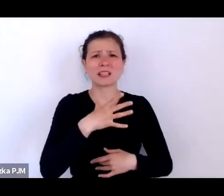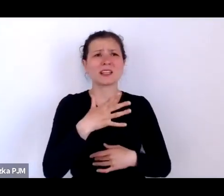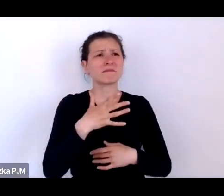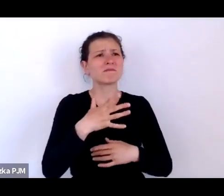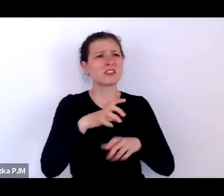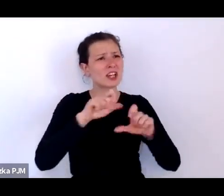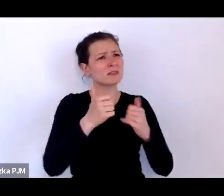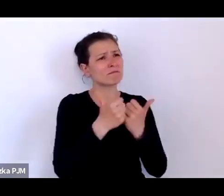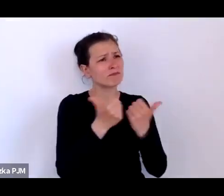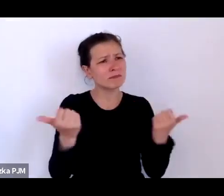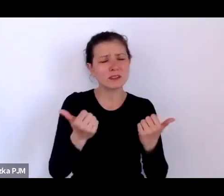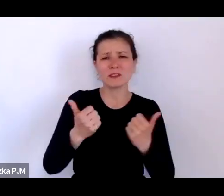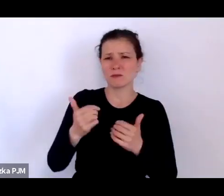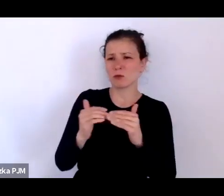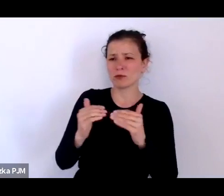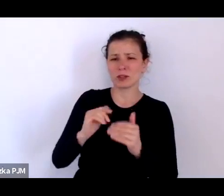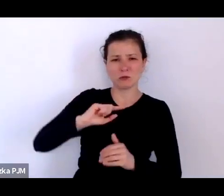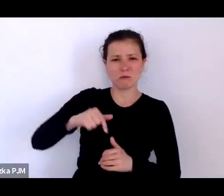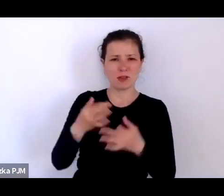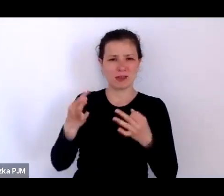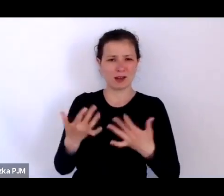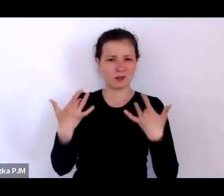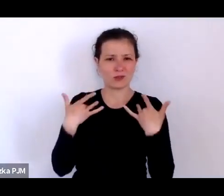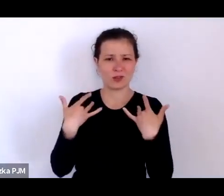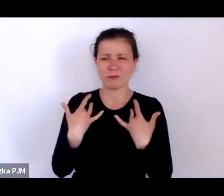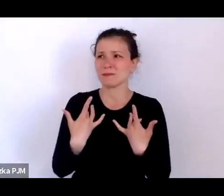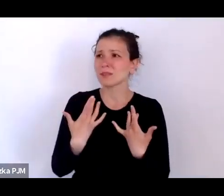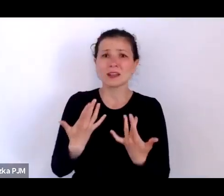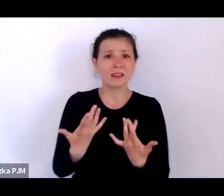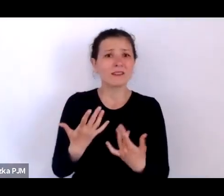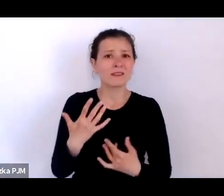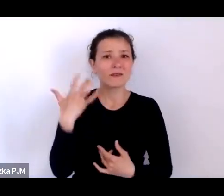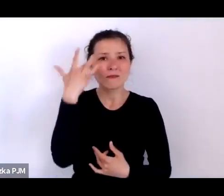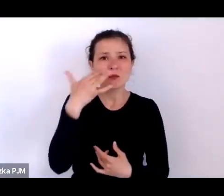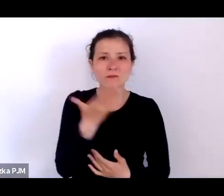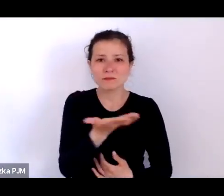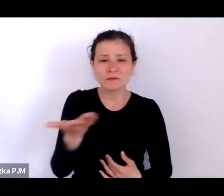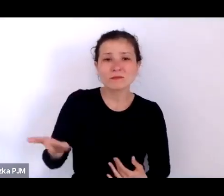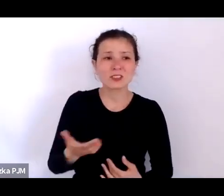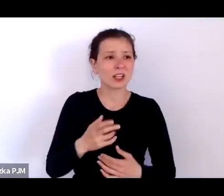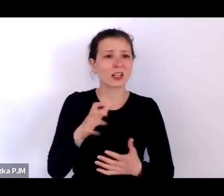Proszę sobie wyobrazić, że świat bez elektryczności de facto